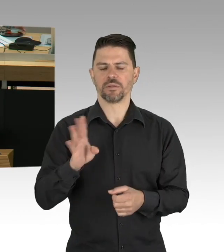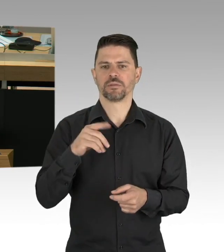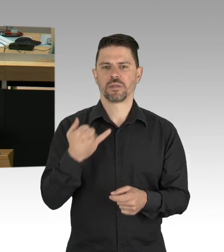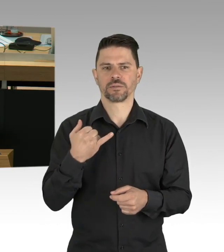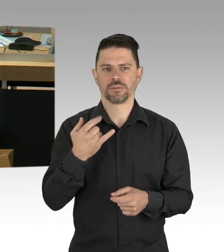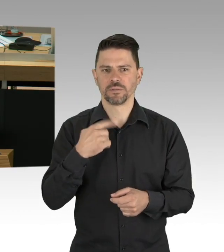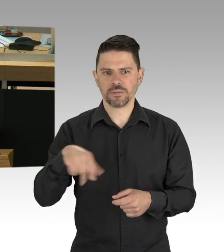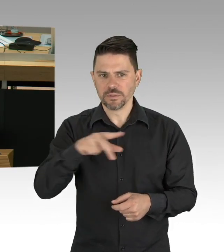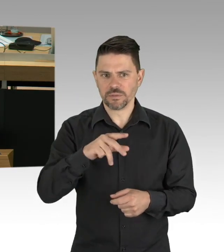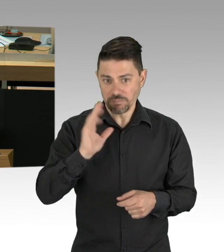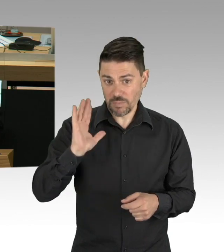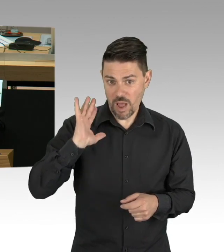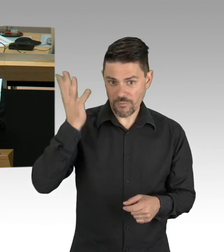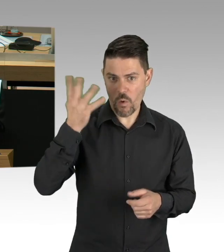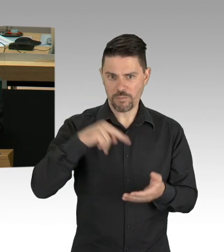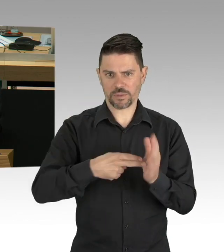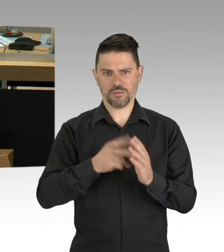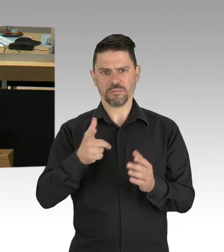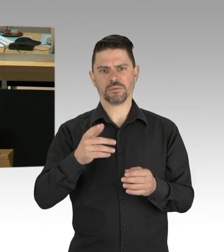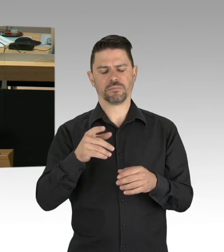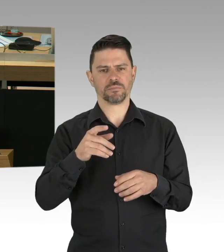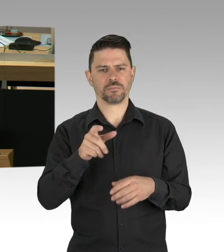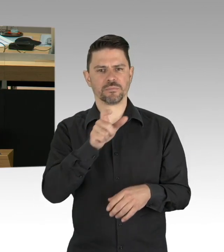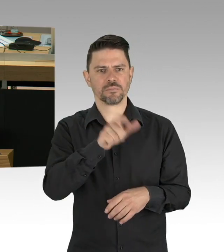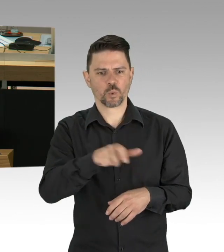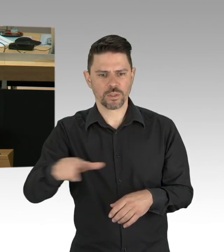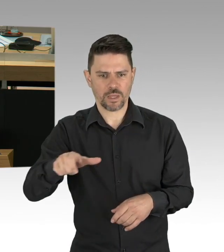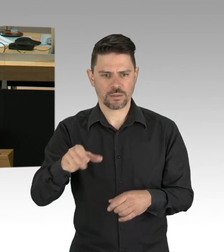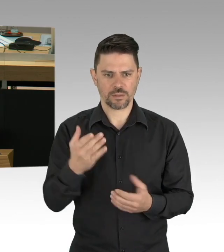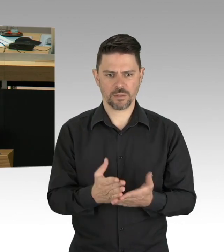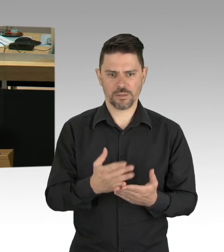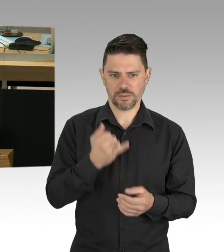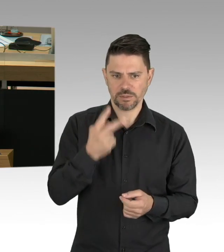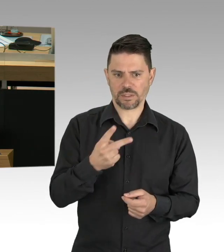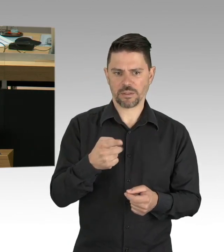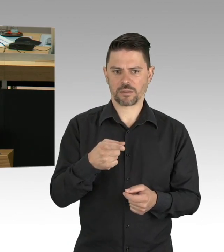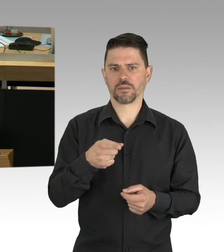Hier sehen Sie nach EUROMOMO die Sterbezahlen- (Präsidium) Entschuldigung, wir würden zuerst, Herr Wild,